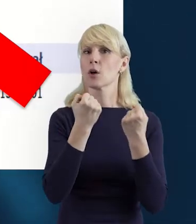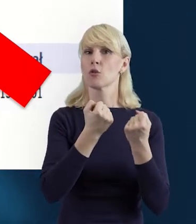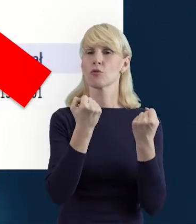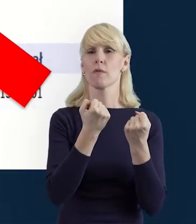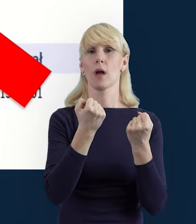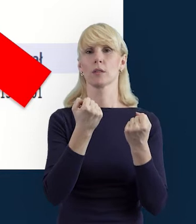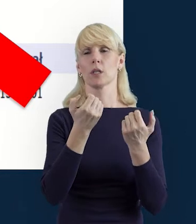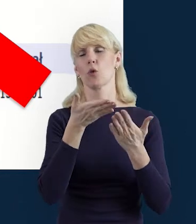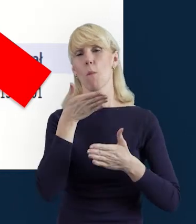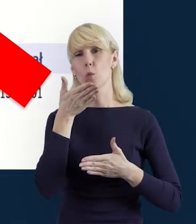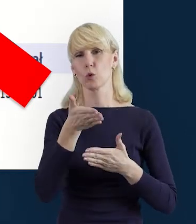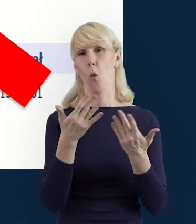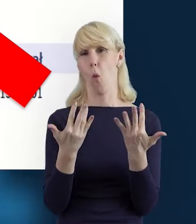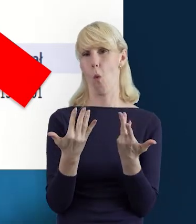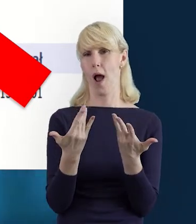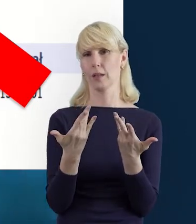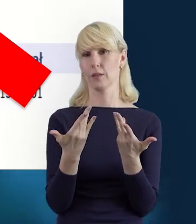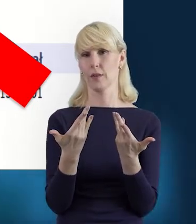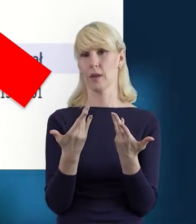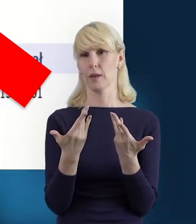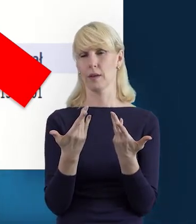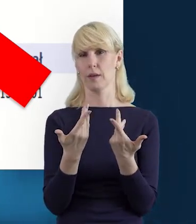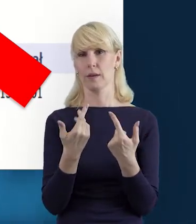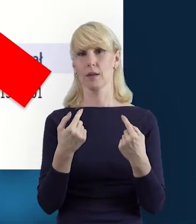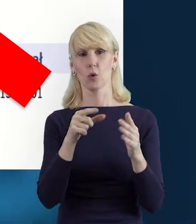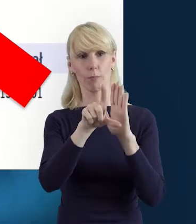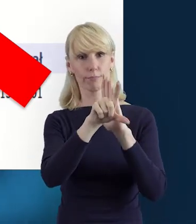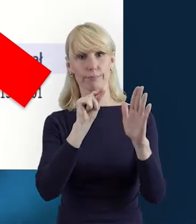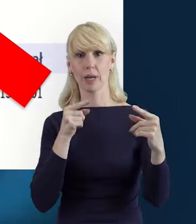to też łatwiej będzie nam po prostu tę formę wybrać.